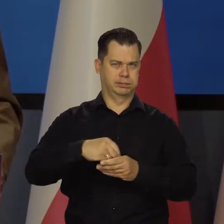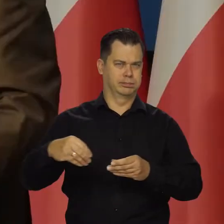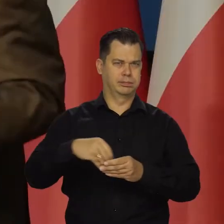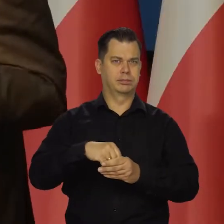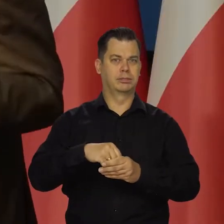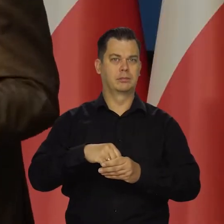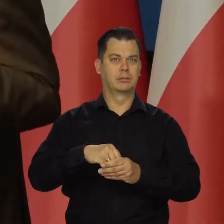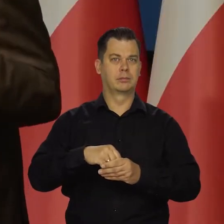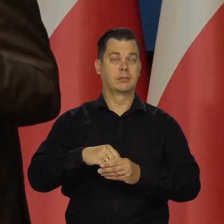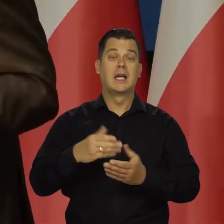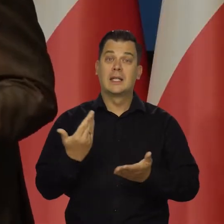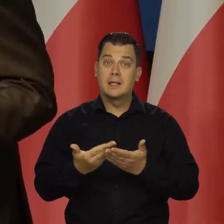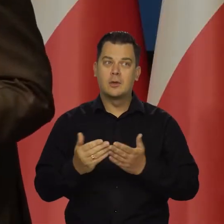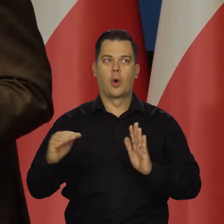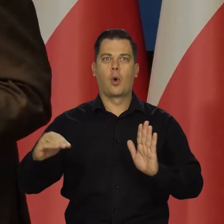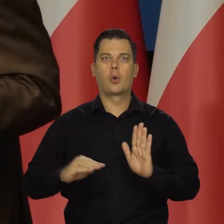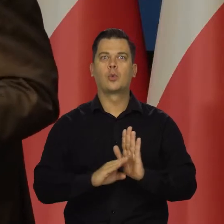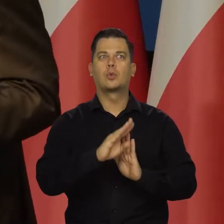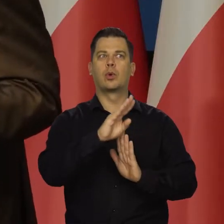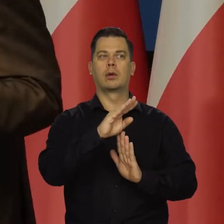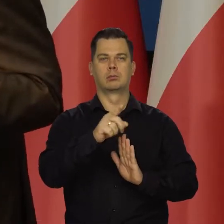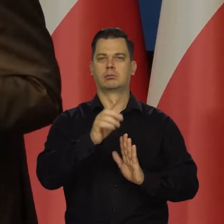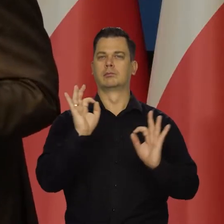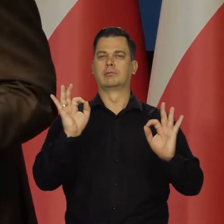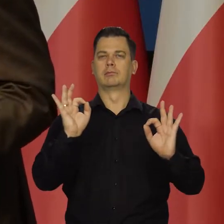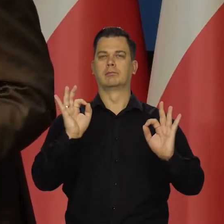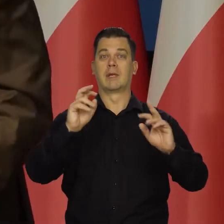Dlatego że koniunktura jest dobra, dlatego że nie ma kryzysu.